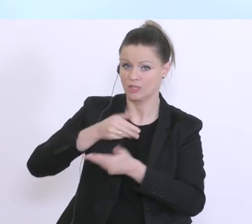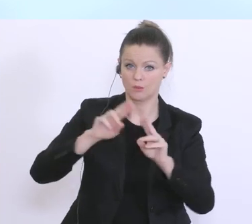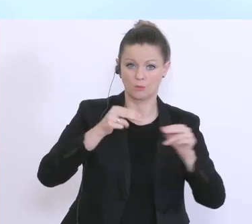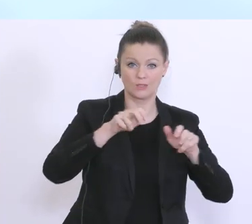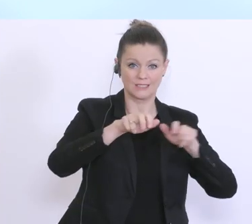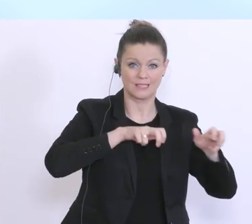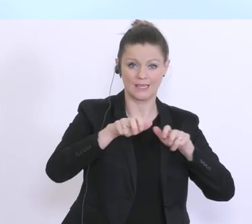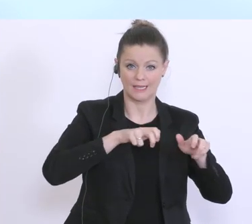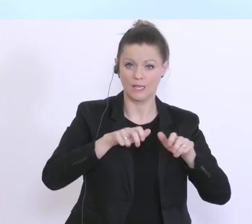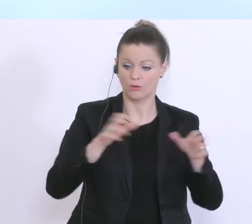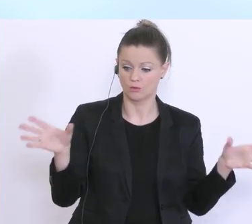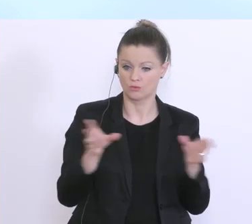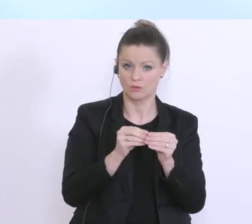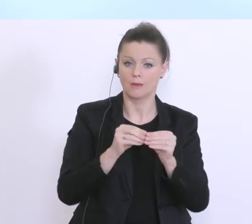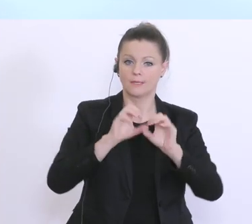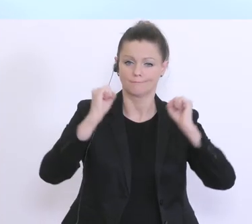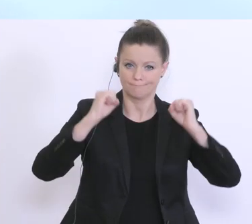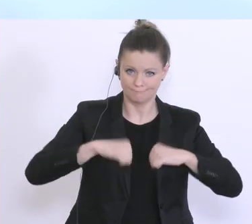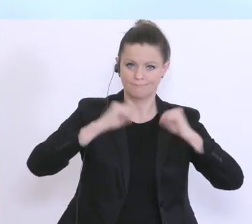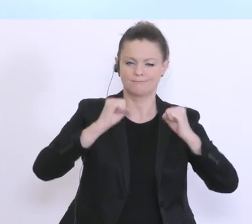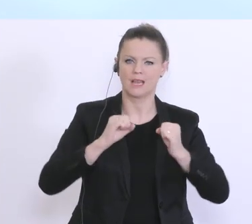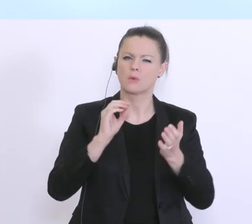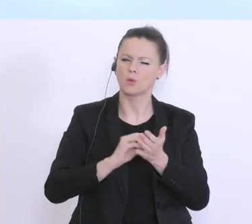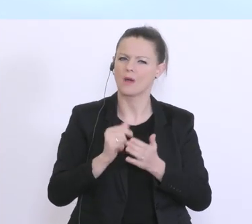wurde, aber lassen Sie mich vielleicht zu Beginn noch ein paar Anmerkungen machen,